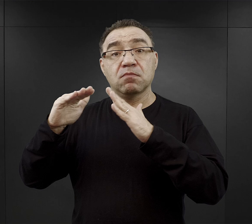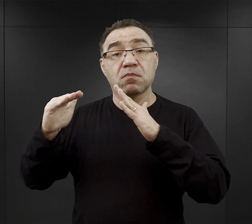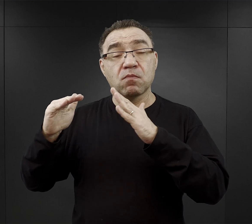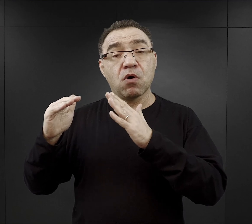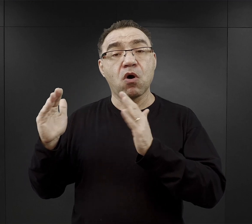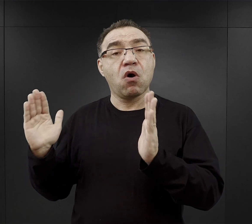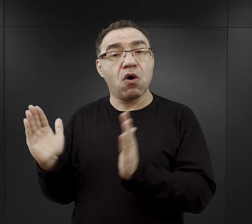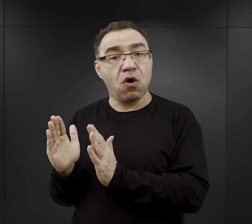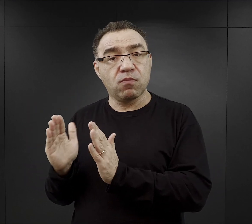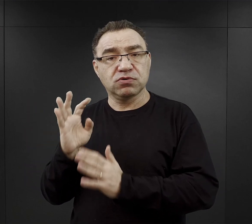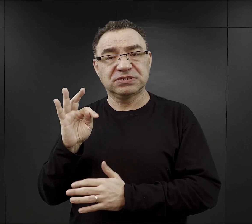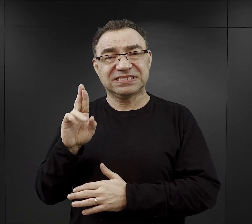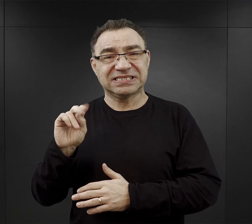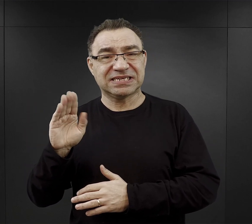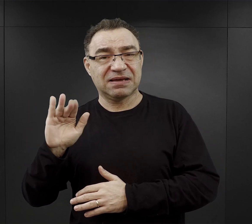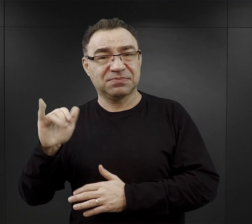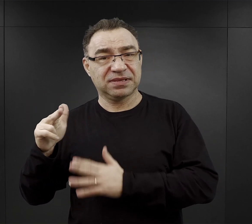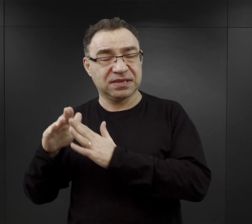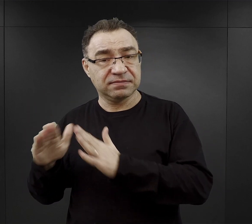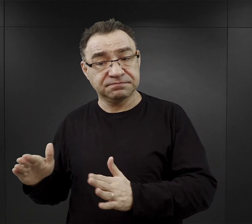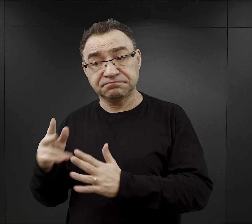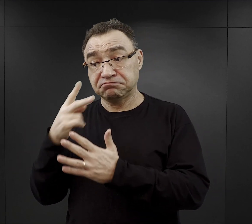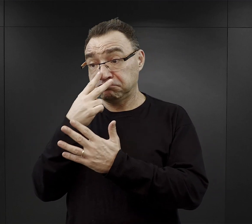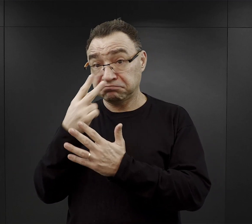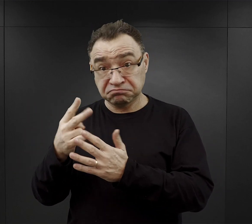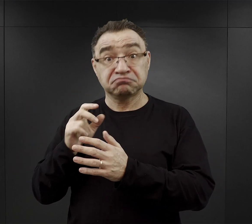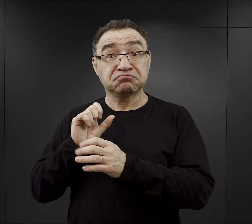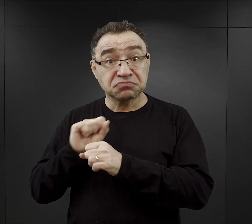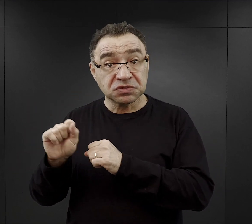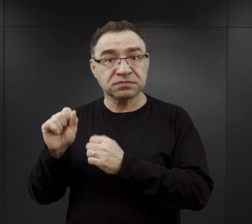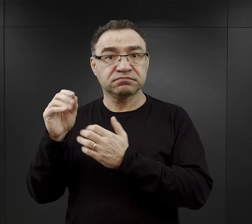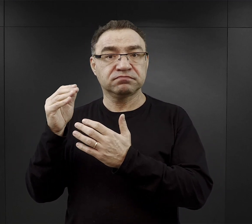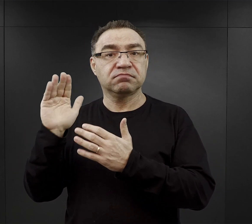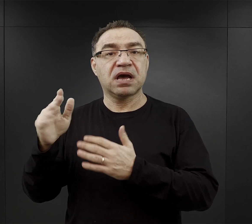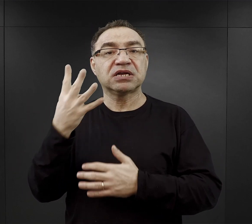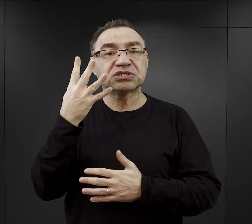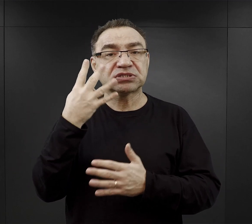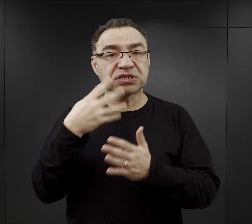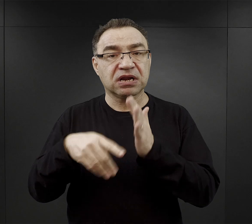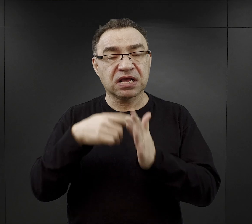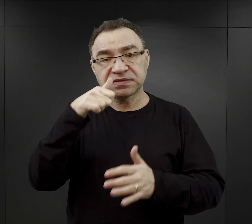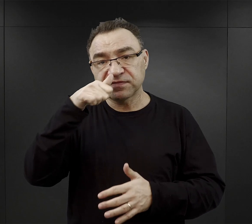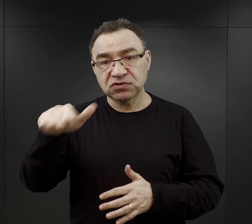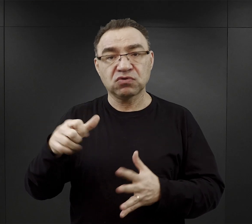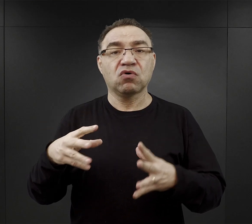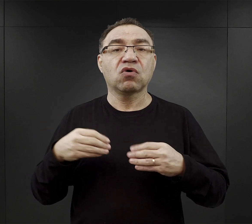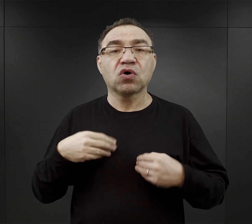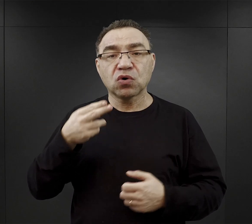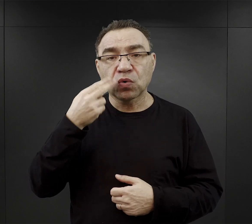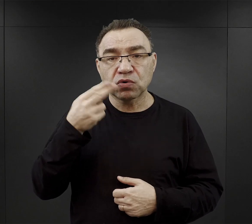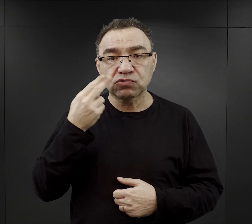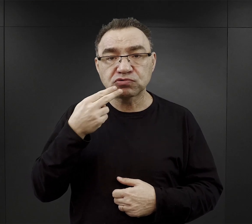wedle zawartych informacji, więźniowie mieli cztery razy w tygodniu otrzymywać zupy mięsne,